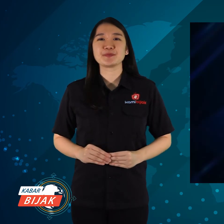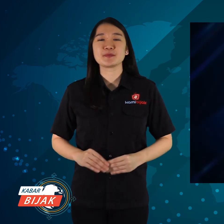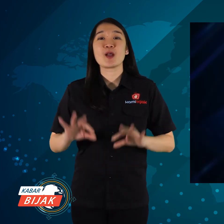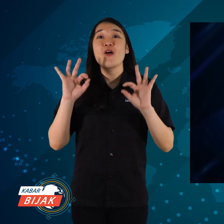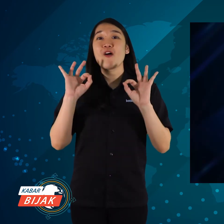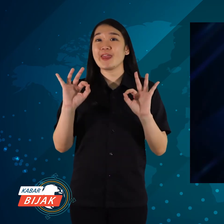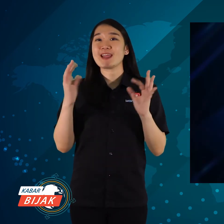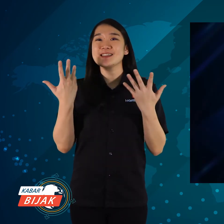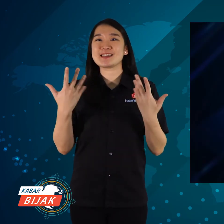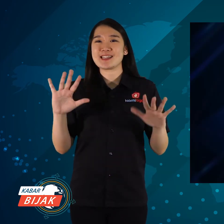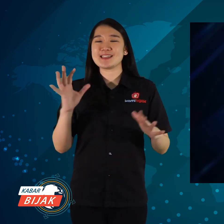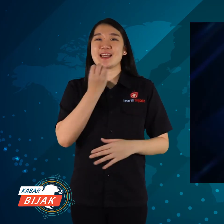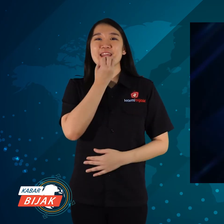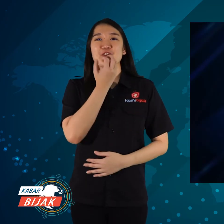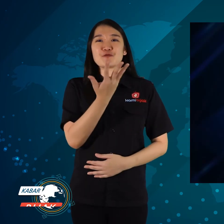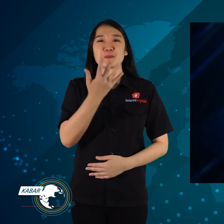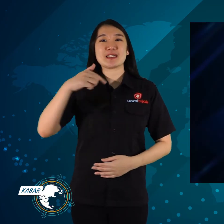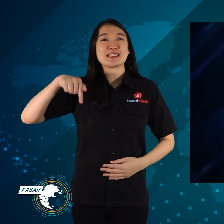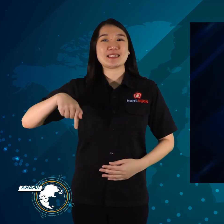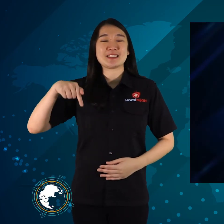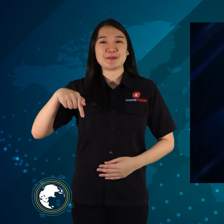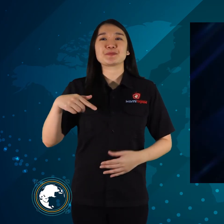Oke sekian informasi hari ini.